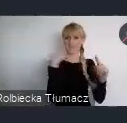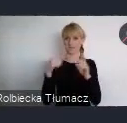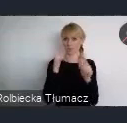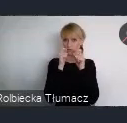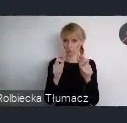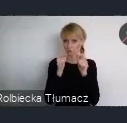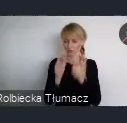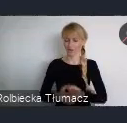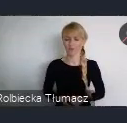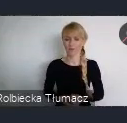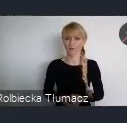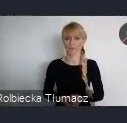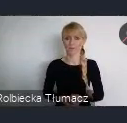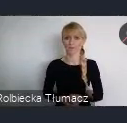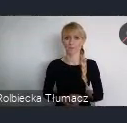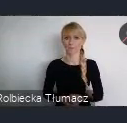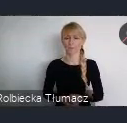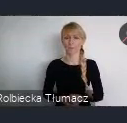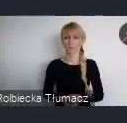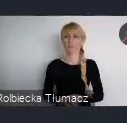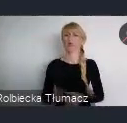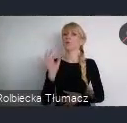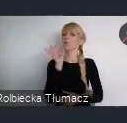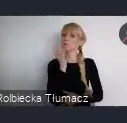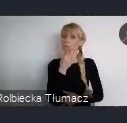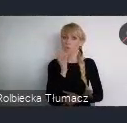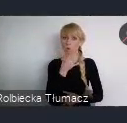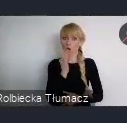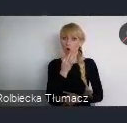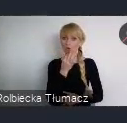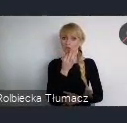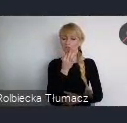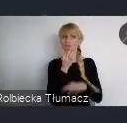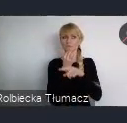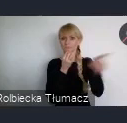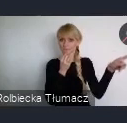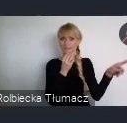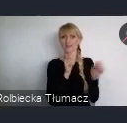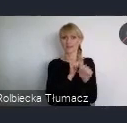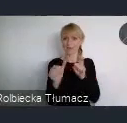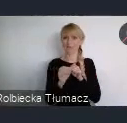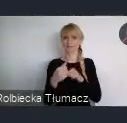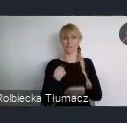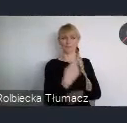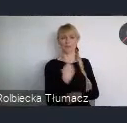Młodzież jest dla nas jednym z kluczowych partnerów. W końcu to oni będa żyli w miastach przyszłości.